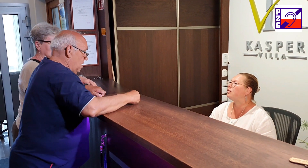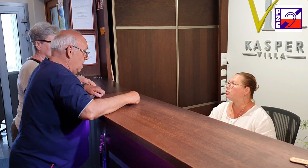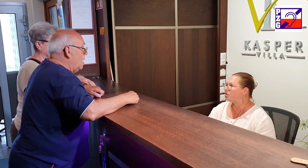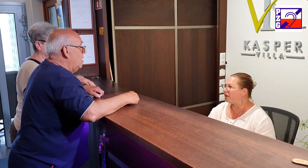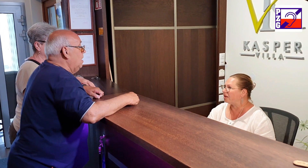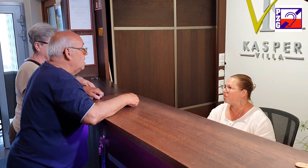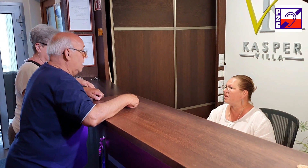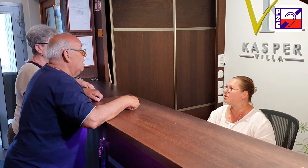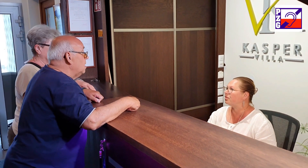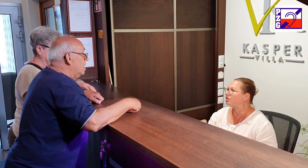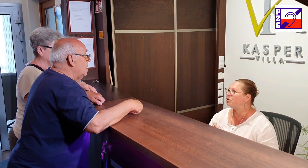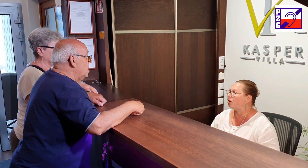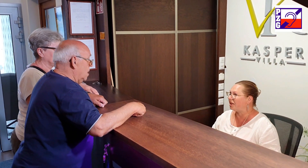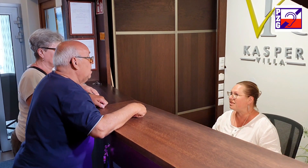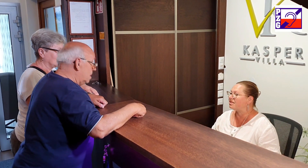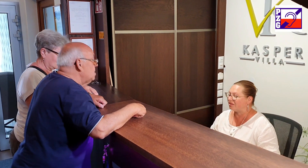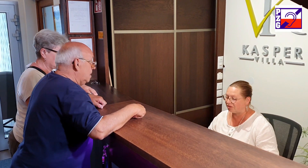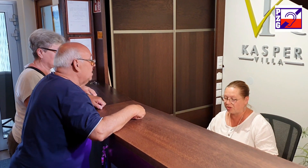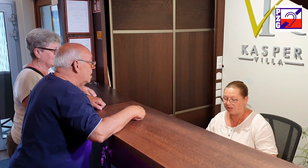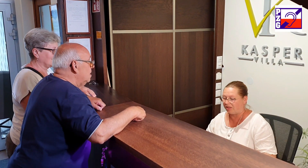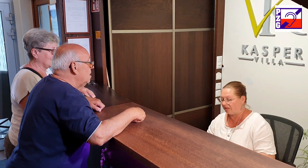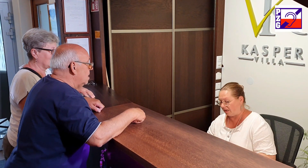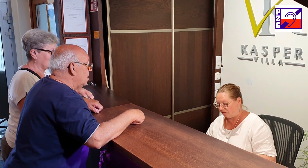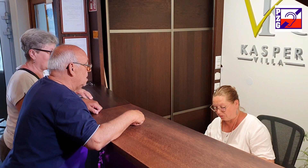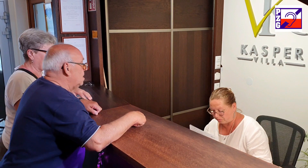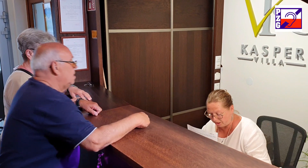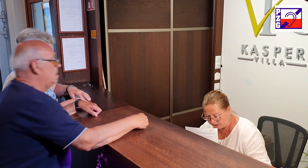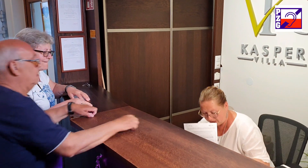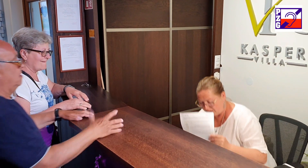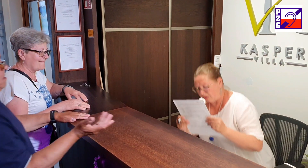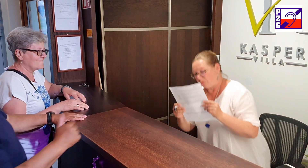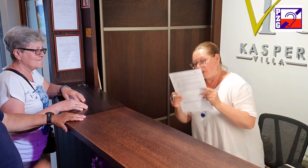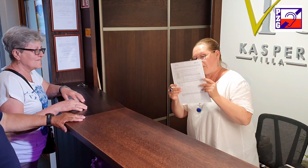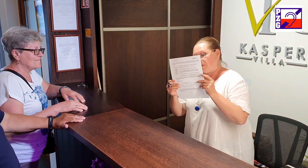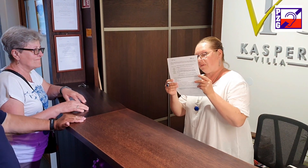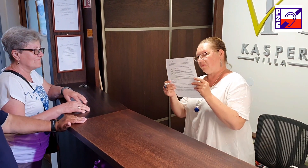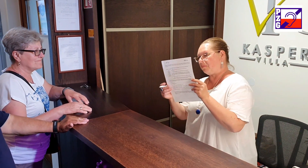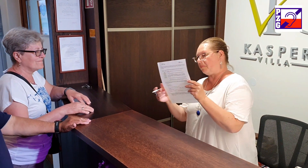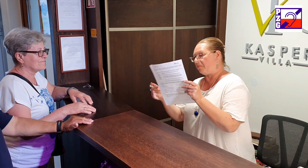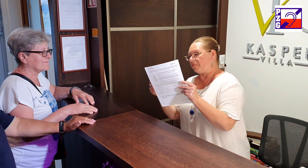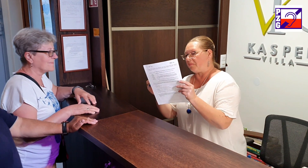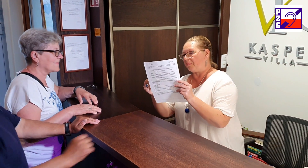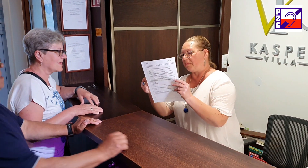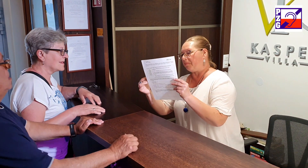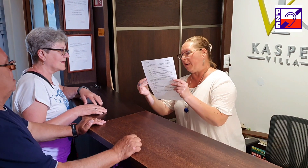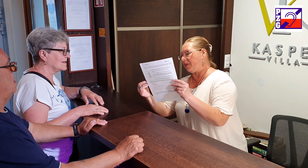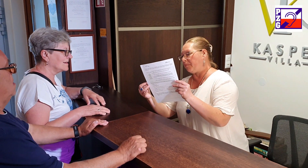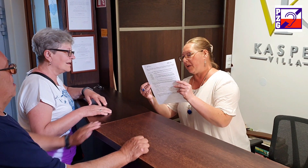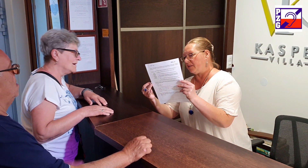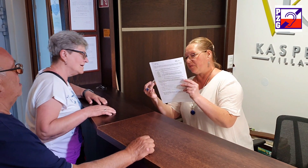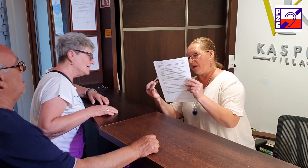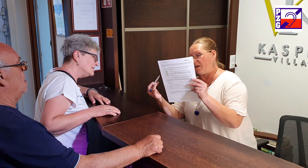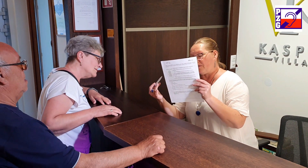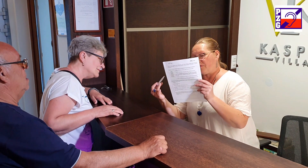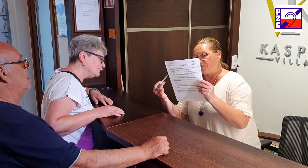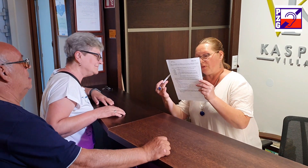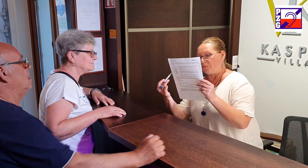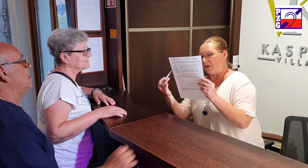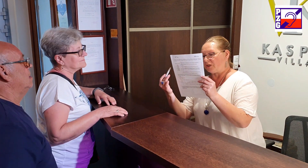meldunek państwo do nas chcieli tak to tutaj tutaj mam dla państwa formularz